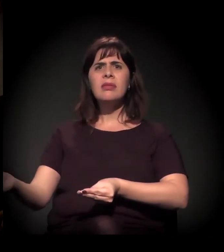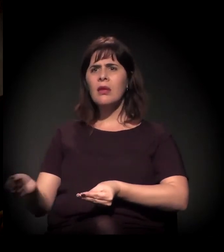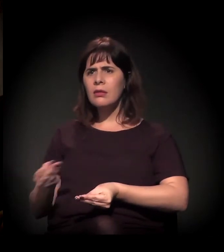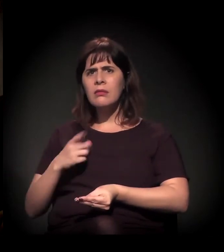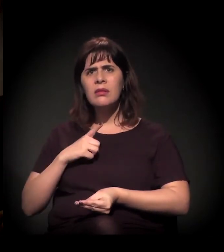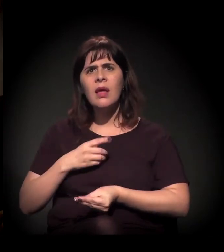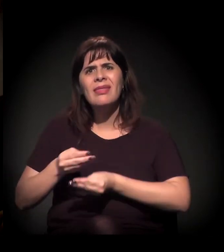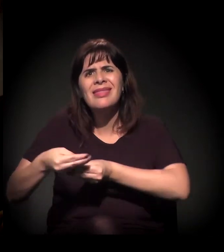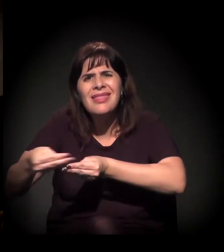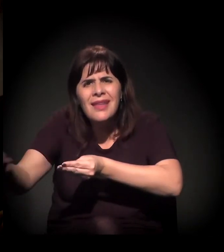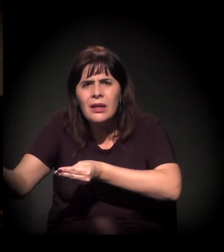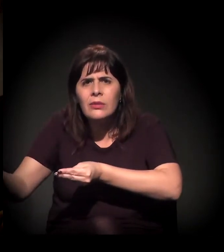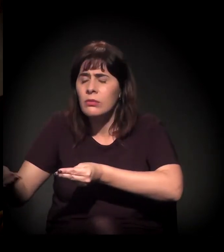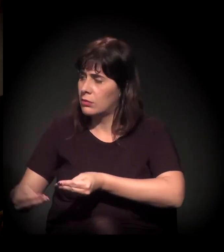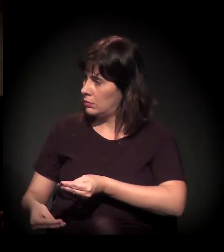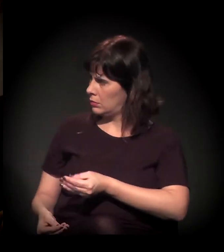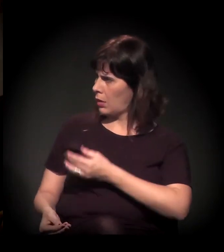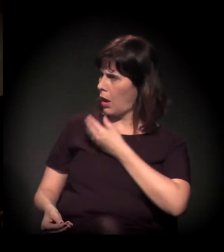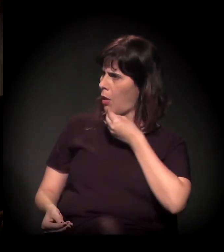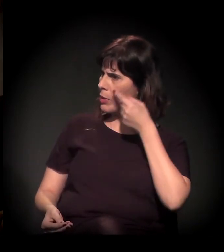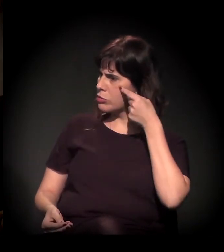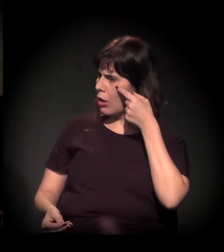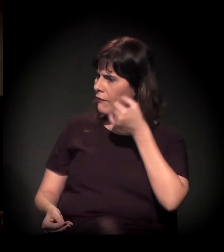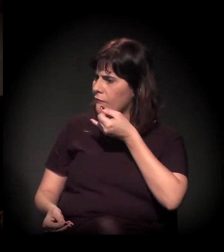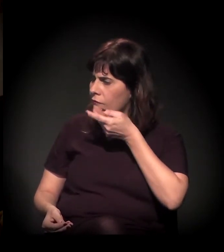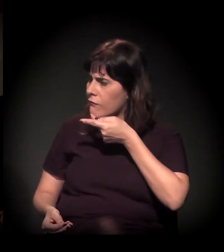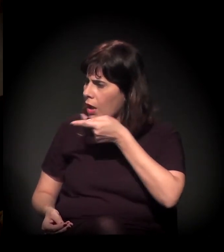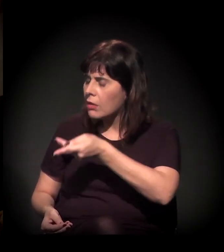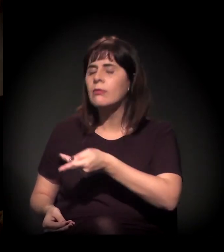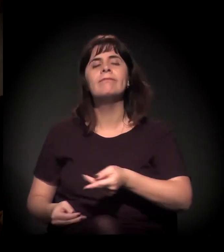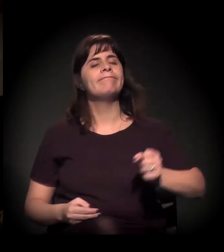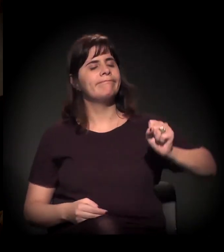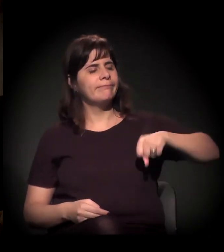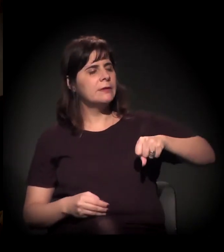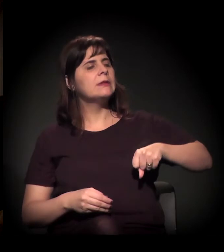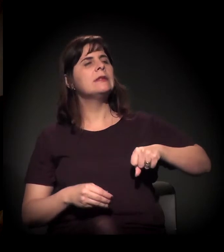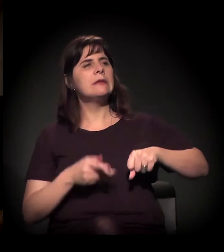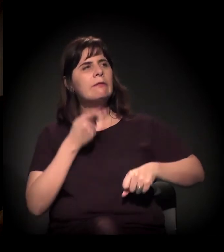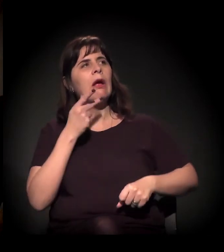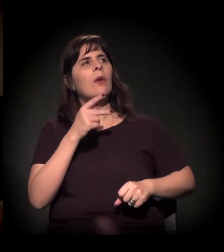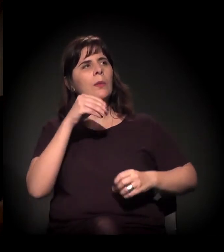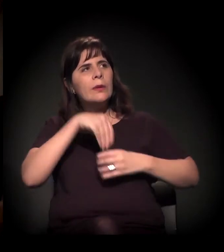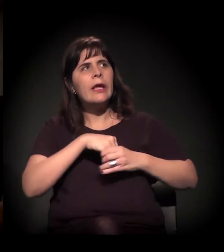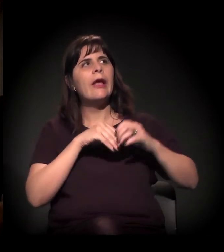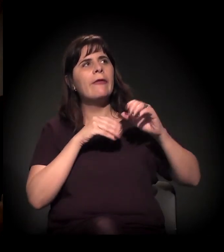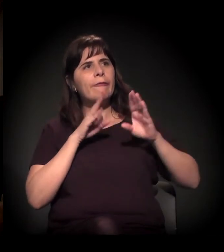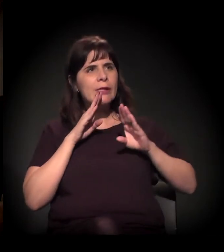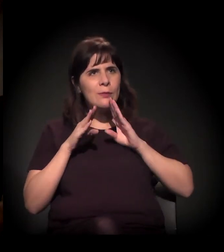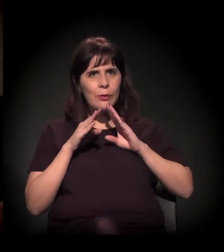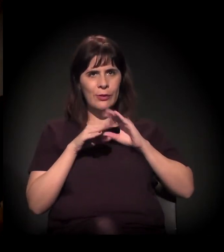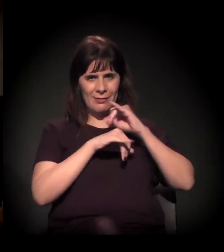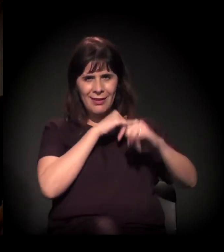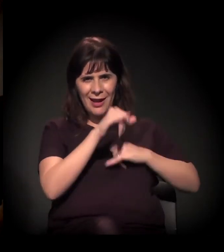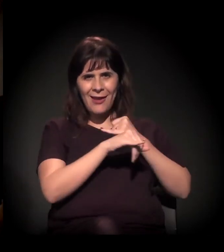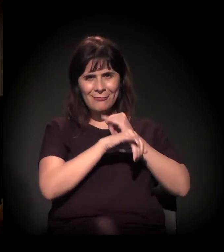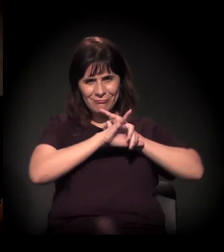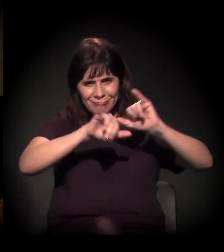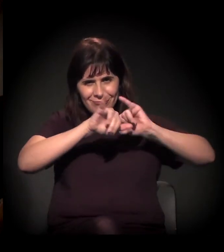Continuando com os links nessa questão da criminalização e acho que do território,